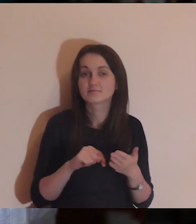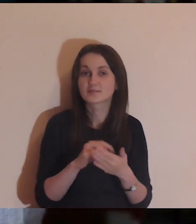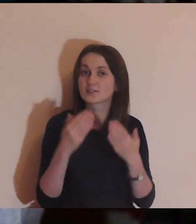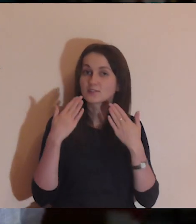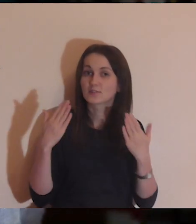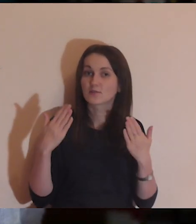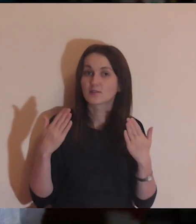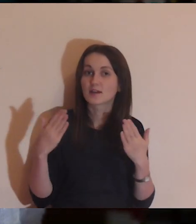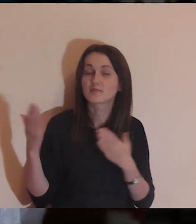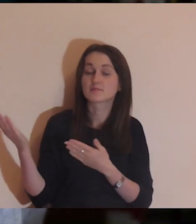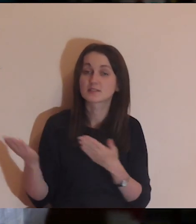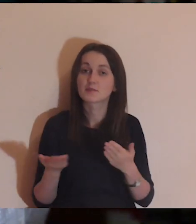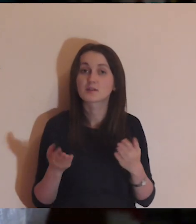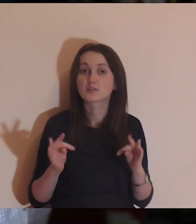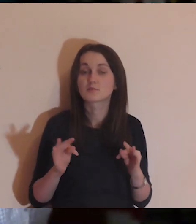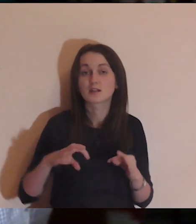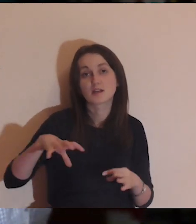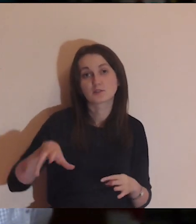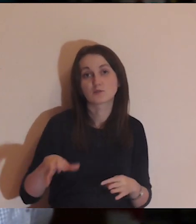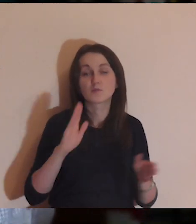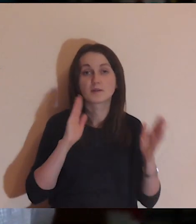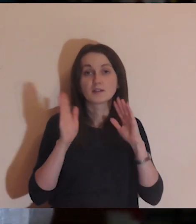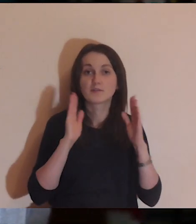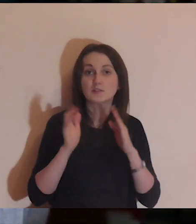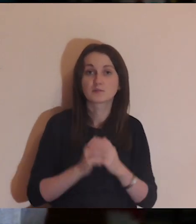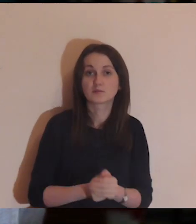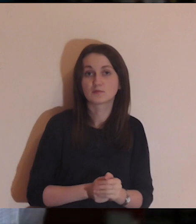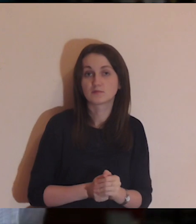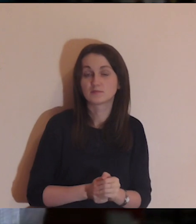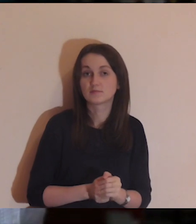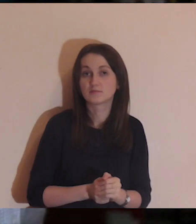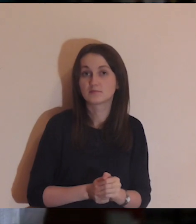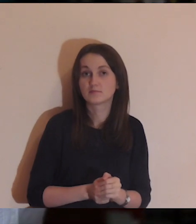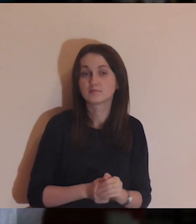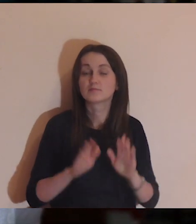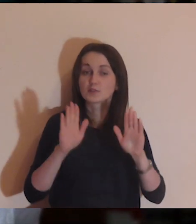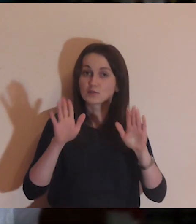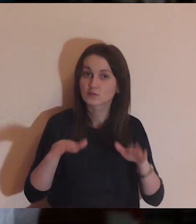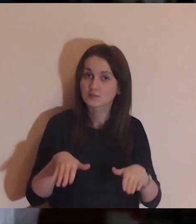Jeszcze raz dziękuję wszystkim, zapraszam na grupę FB: Medytacja onLine.